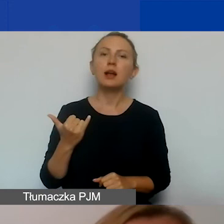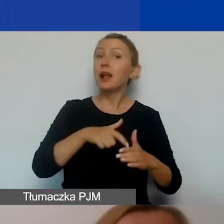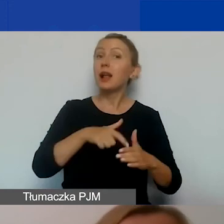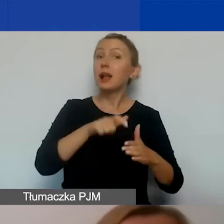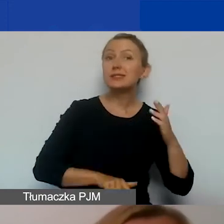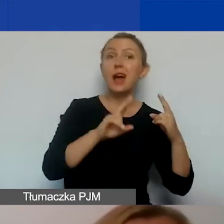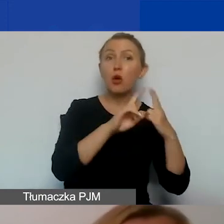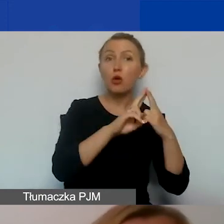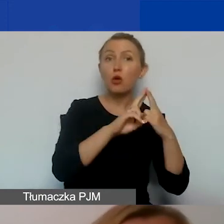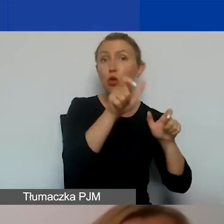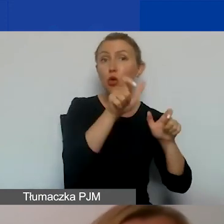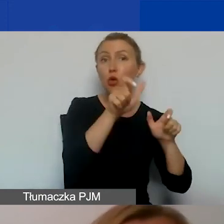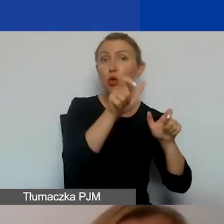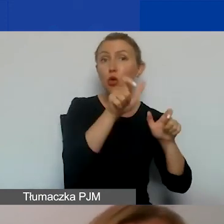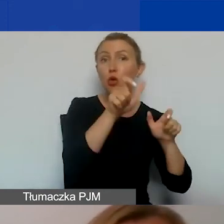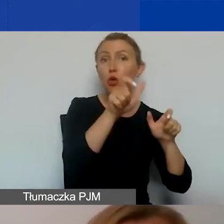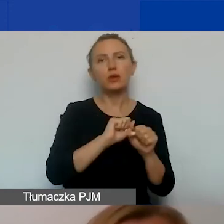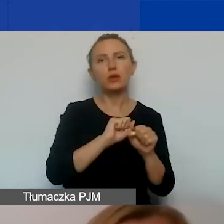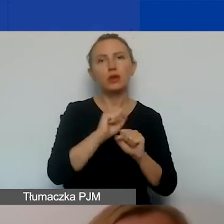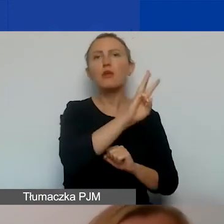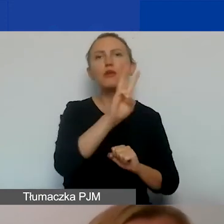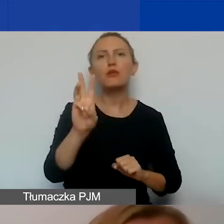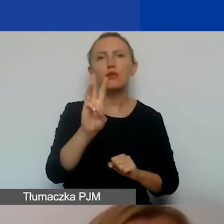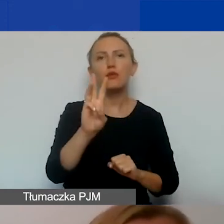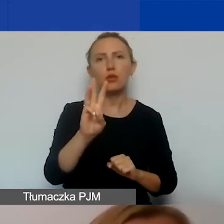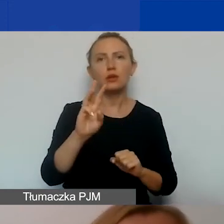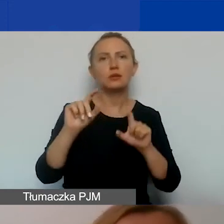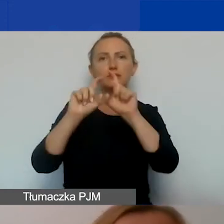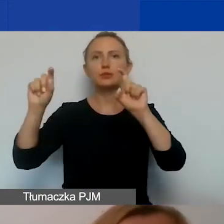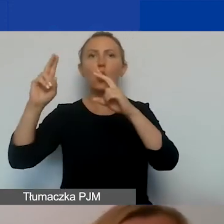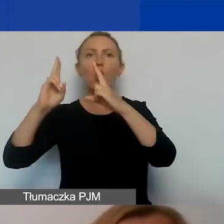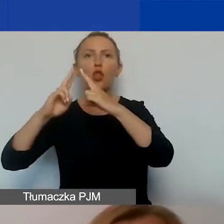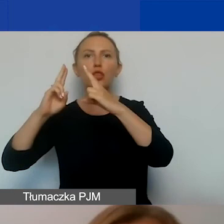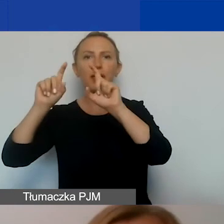możecie znaleźć na naszej stronie internetowej w zakładce kontakt. Konsultanci pracują